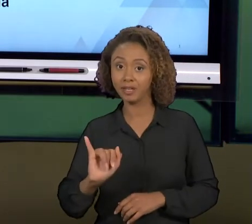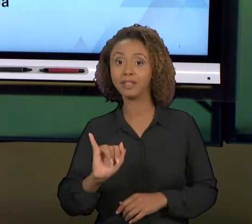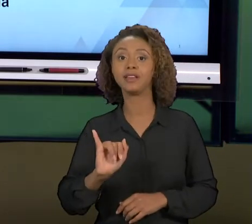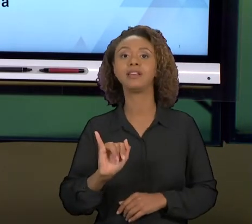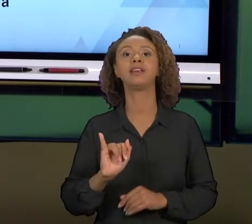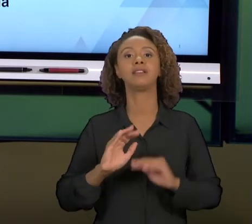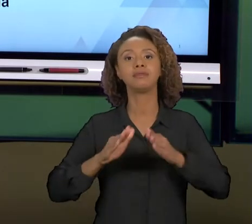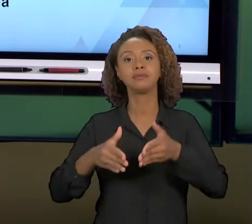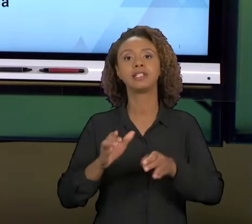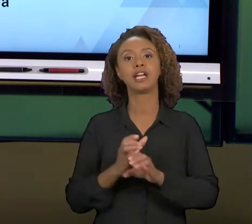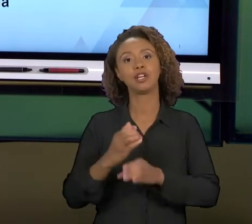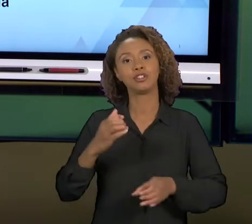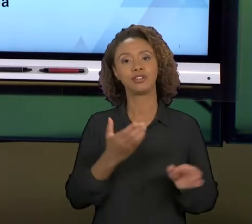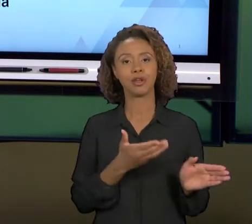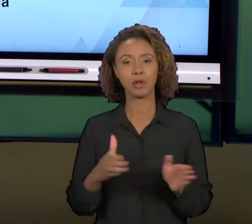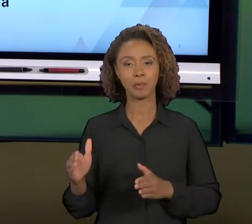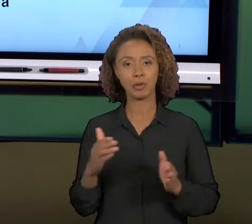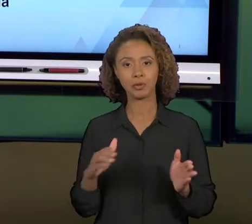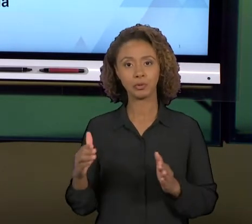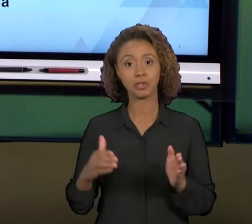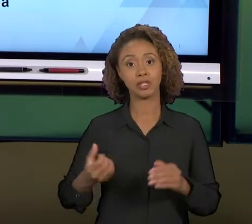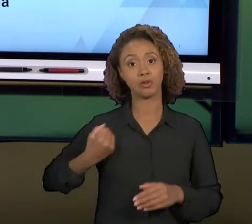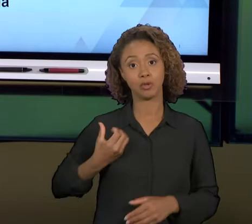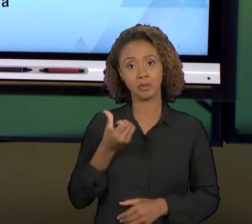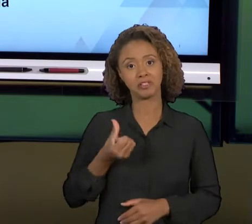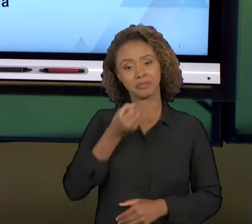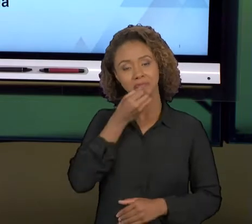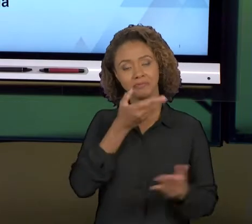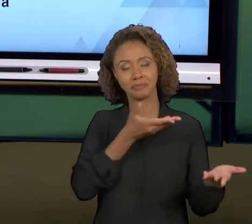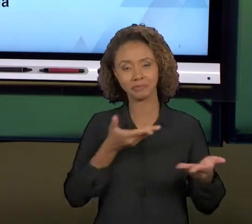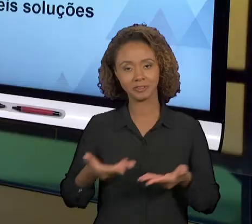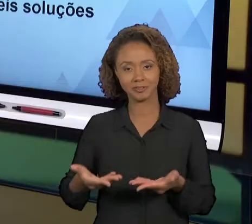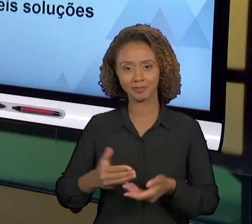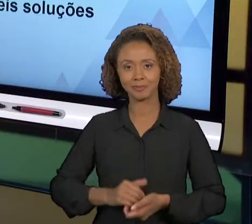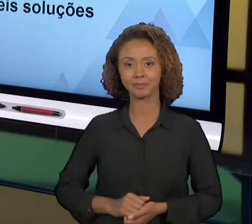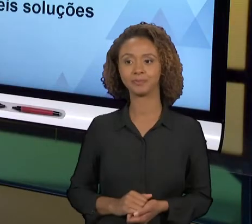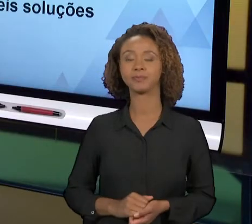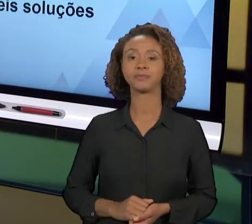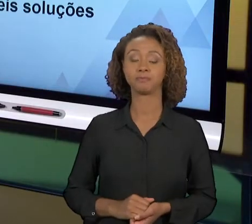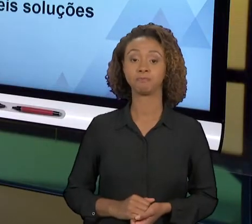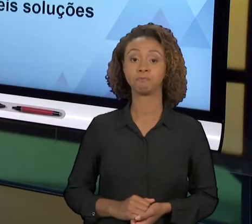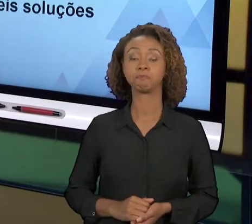PARA ENGENHARIA DE PRODUÇÃO VI". HOJE A GENTE VAI